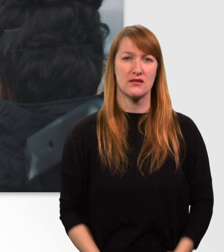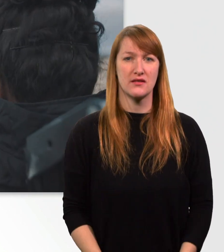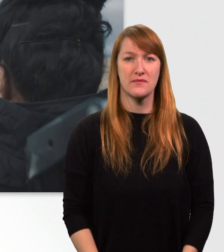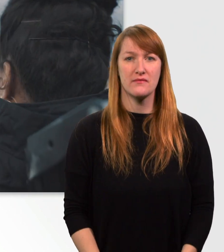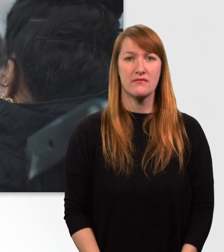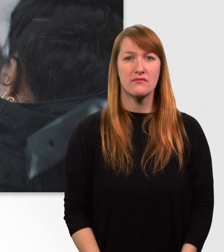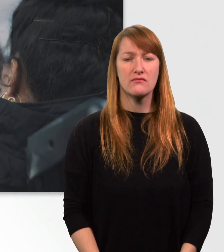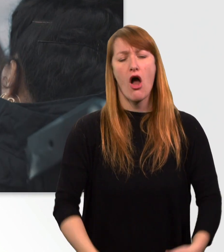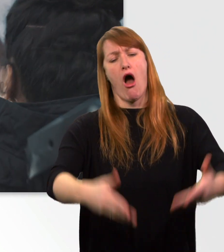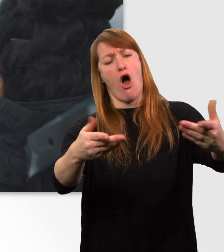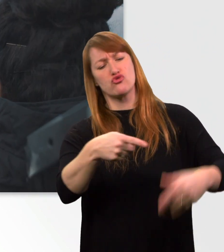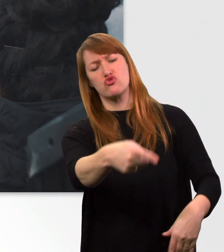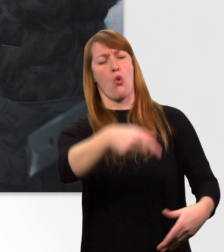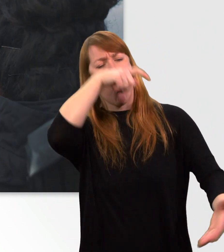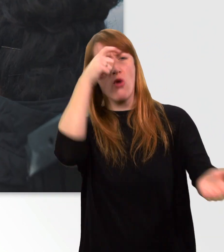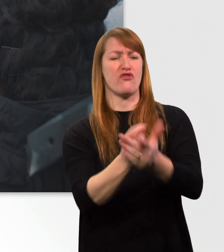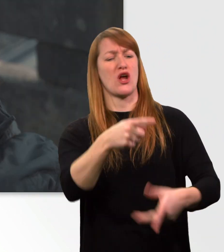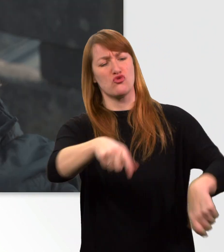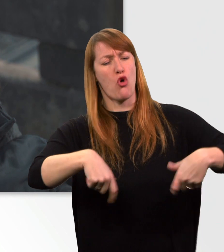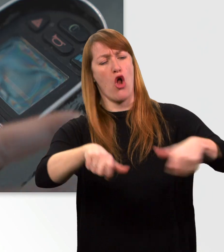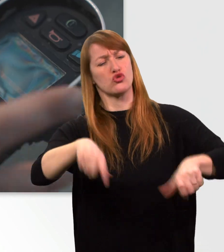Sie können sich nicht alles erlauben, nur weil Sie im Rollstuhl sitzen.